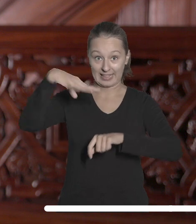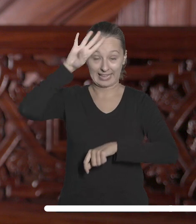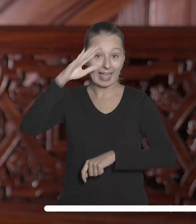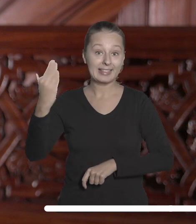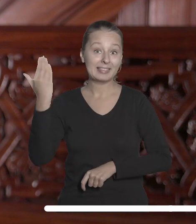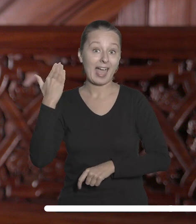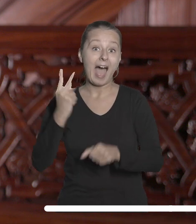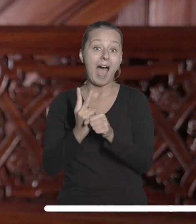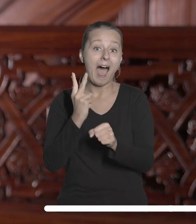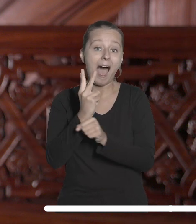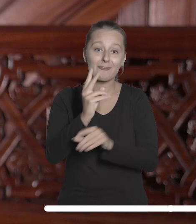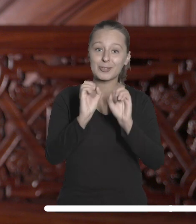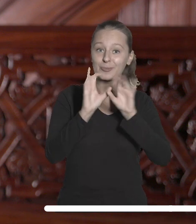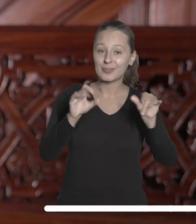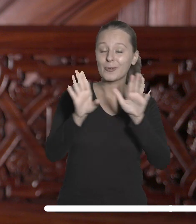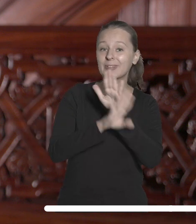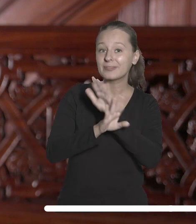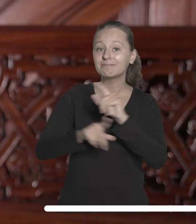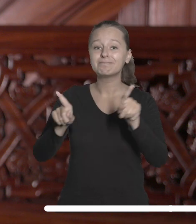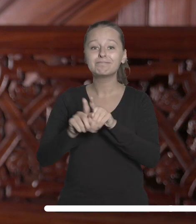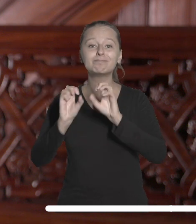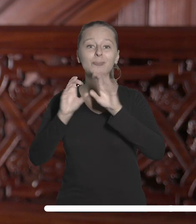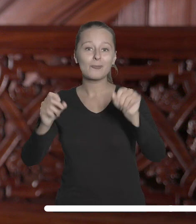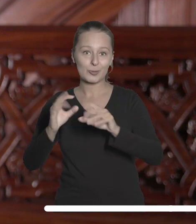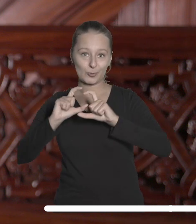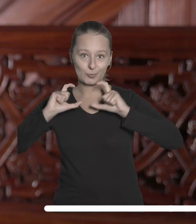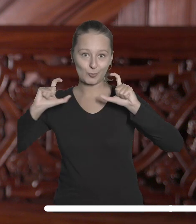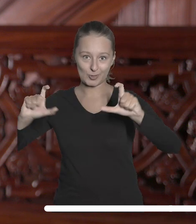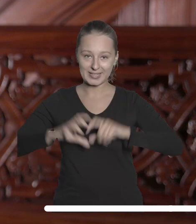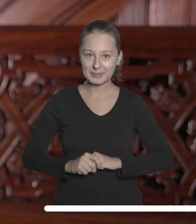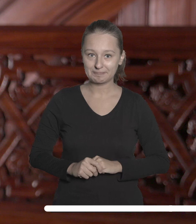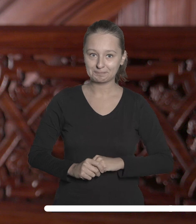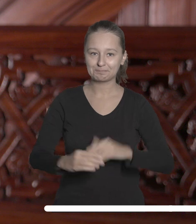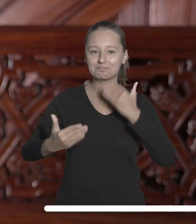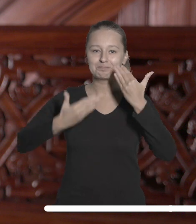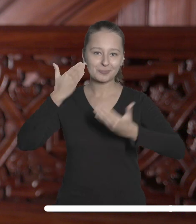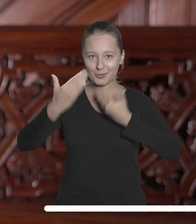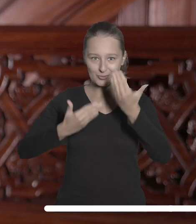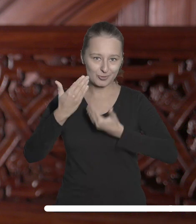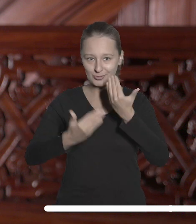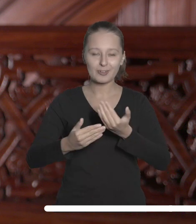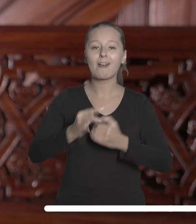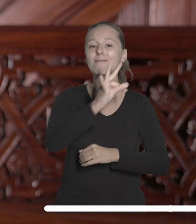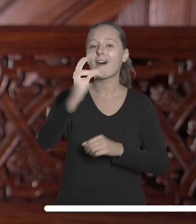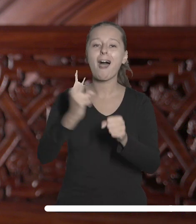niedawnych awansów na stanowiska profesora i profesora uczelni. Życzę, aby doskonałość badawcza